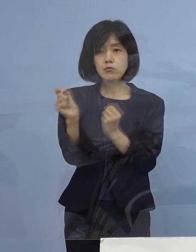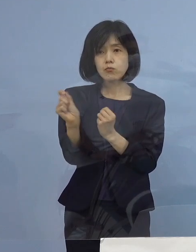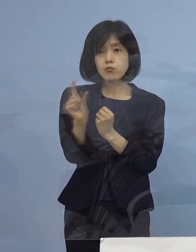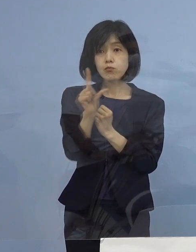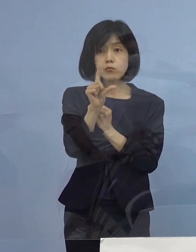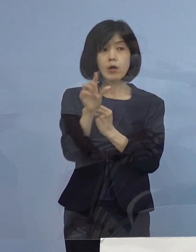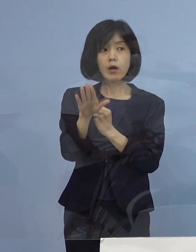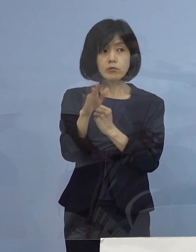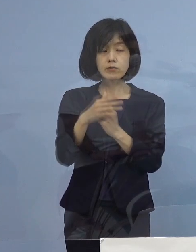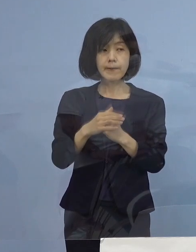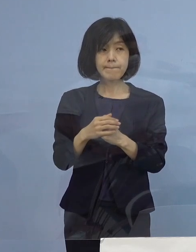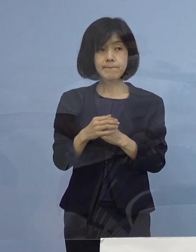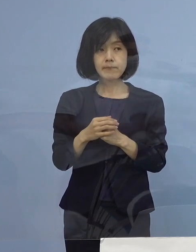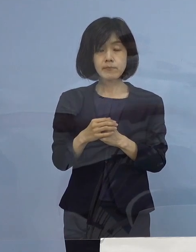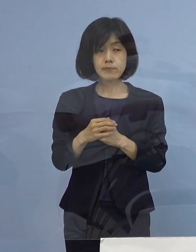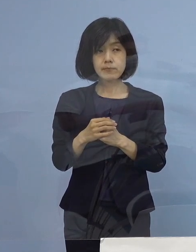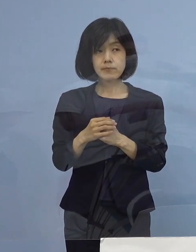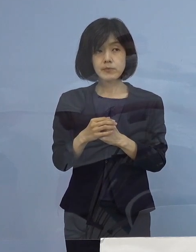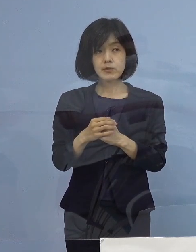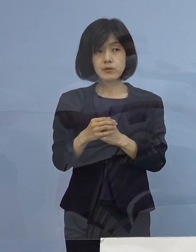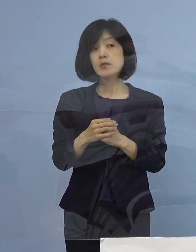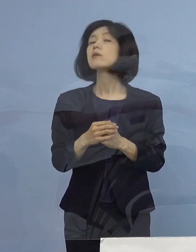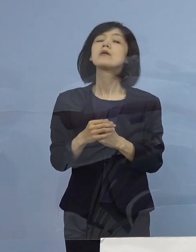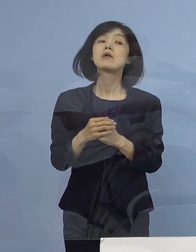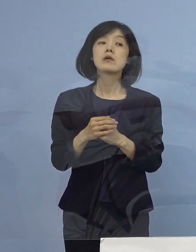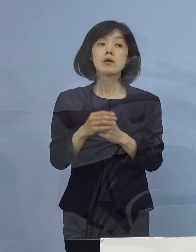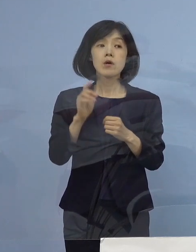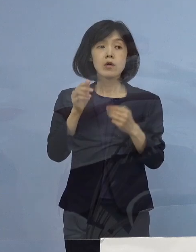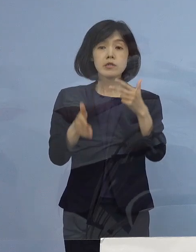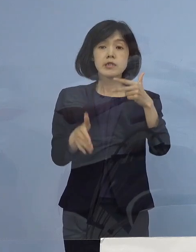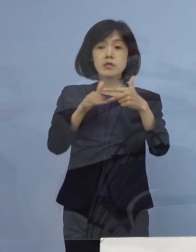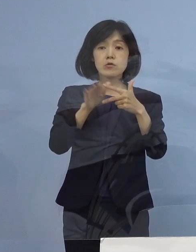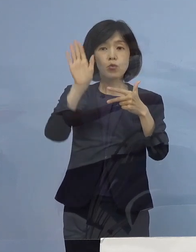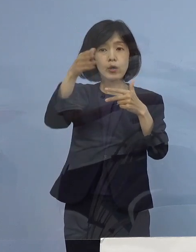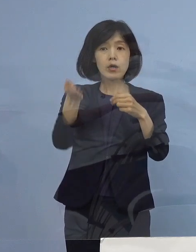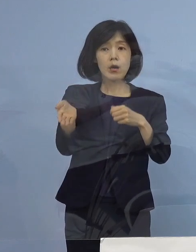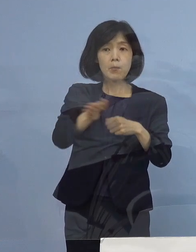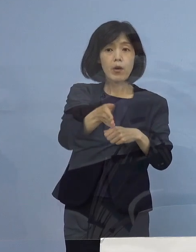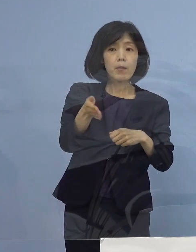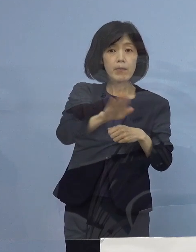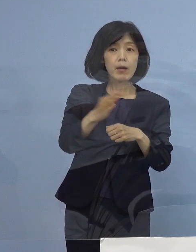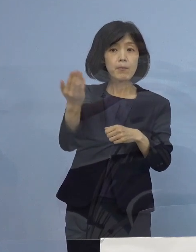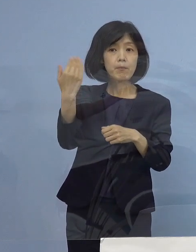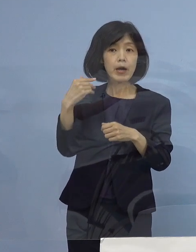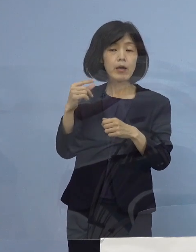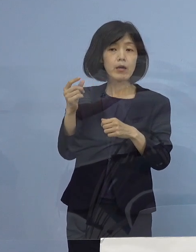療養施設を増やす方針を 示してらっしゃったと思うのですが